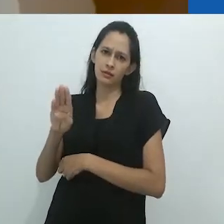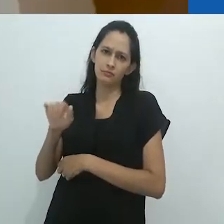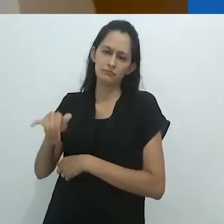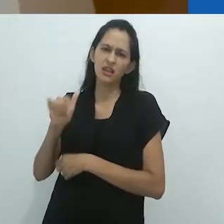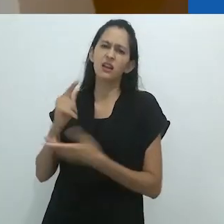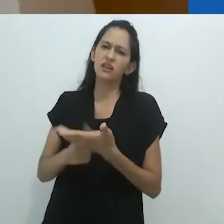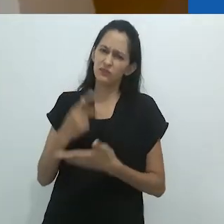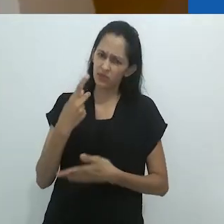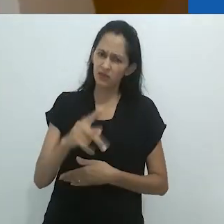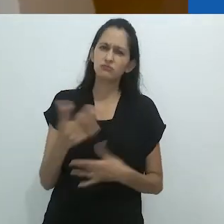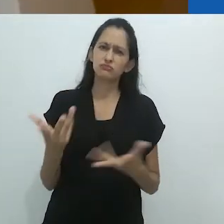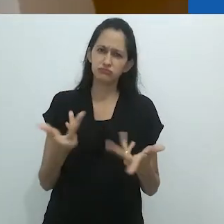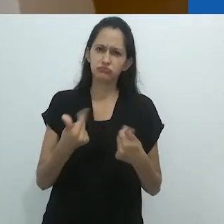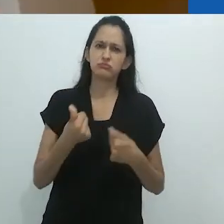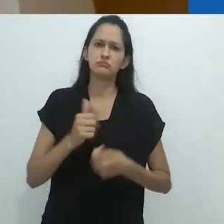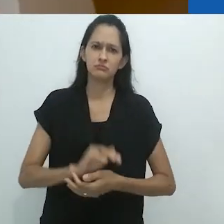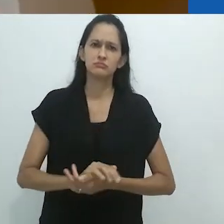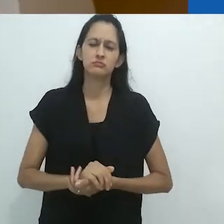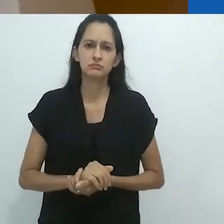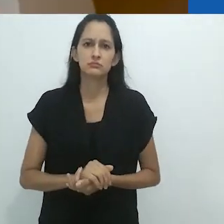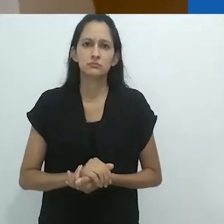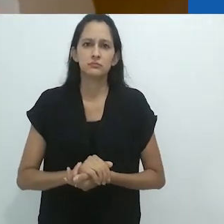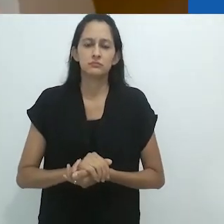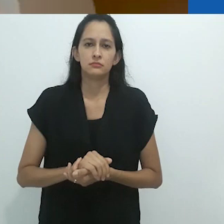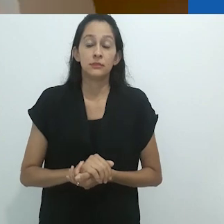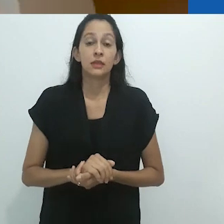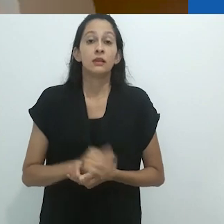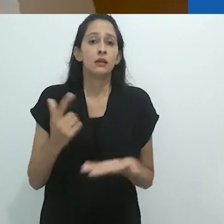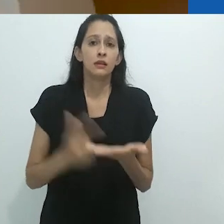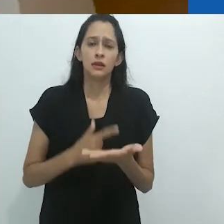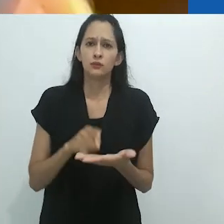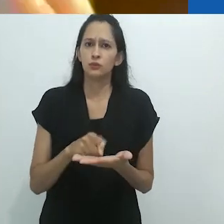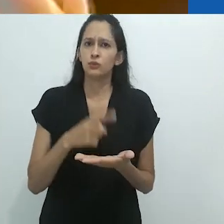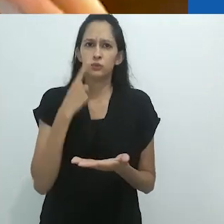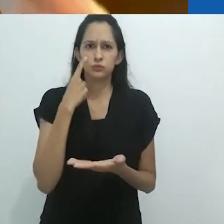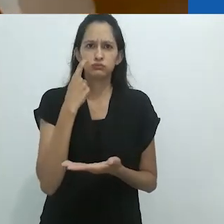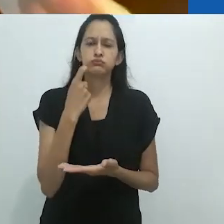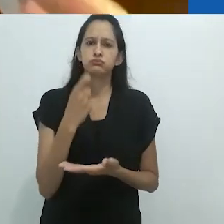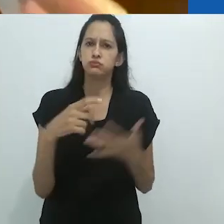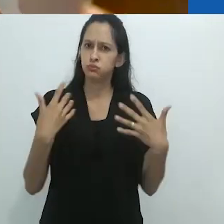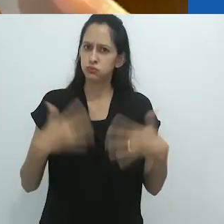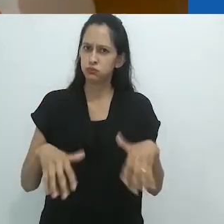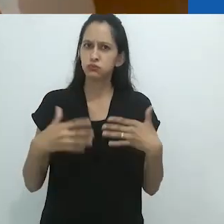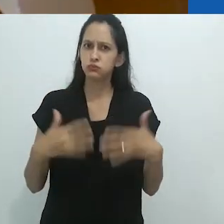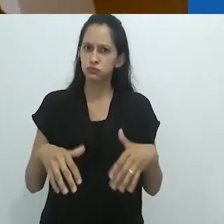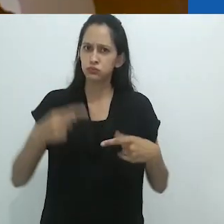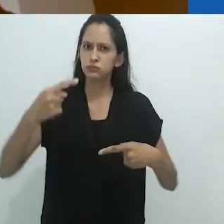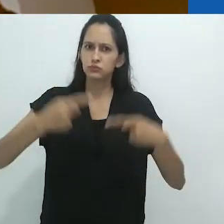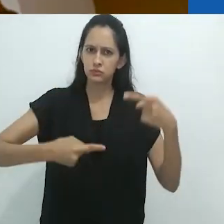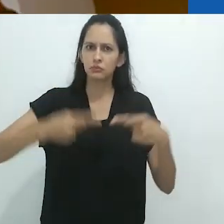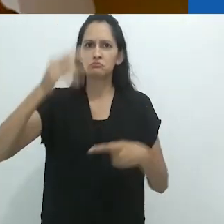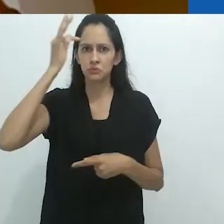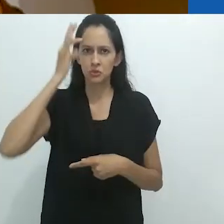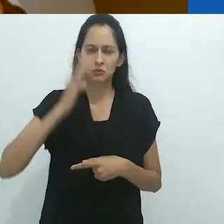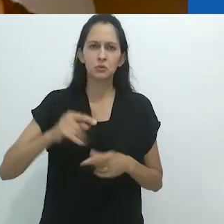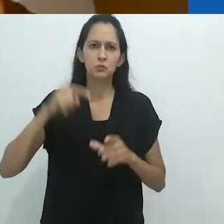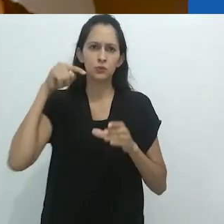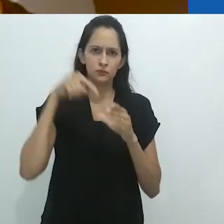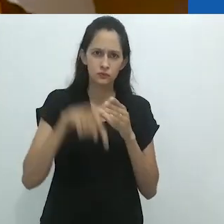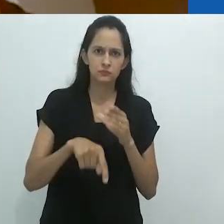É maravilhoso... um livro muito excitante em termos teóricos.